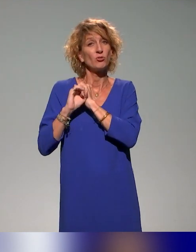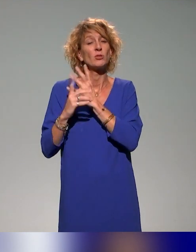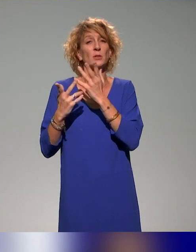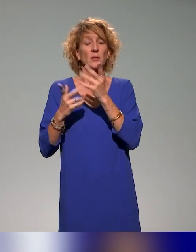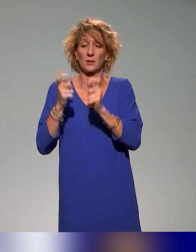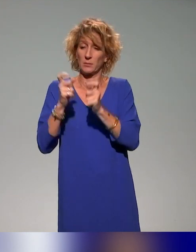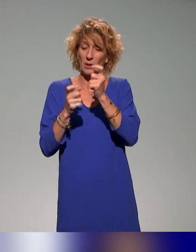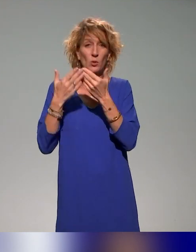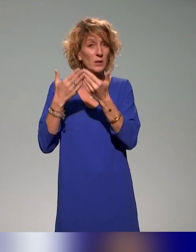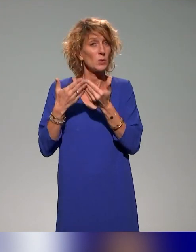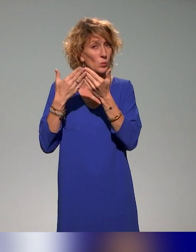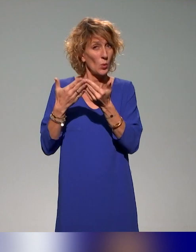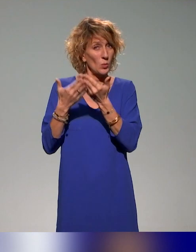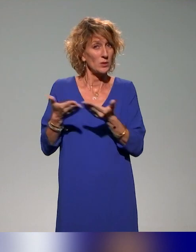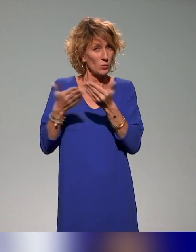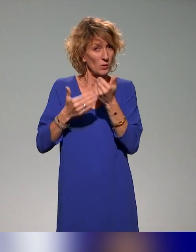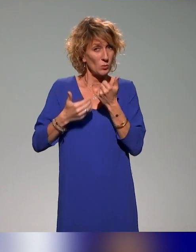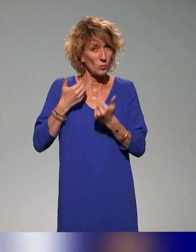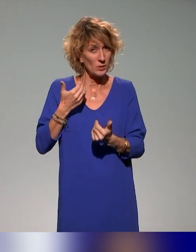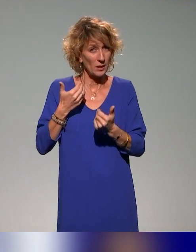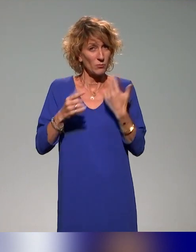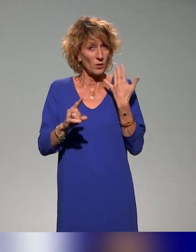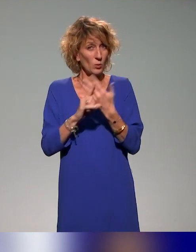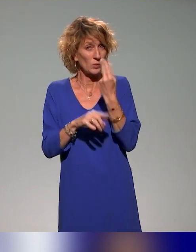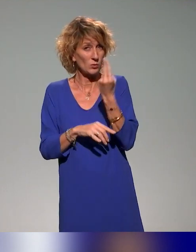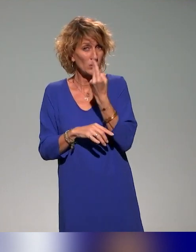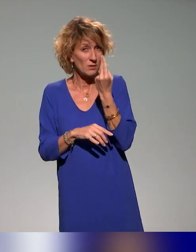situation de handicap dans le contexte universitaire, donc arriver à proposer